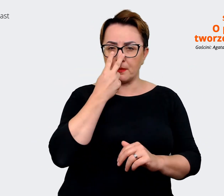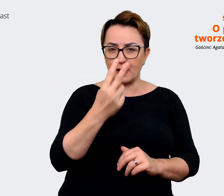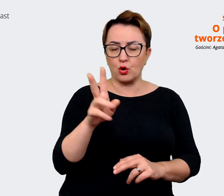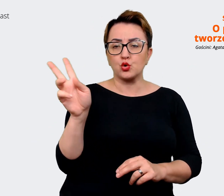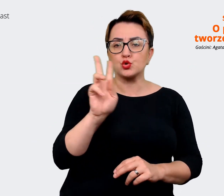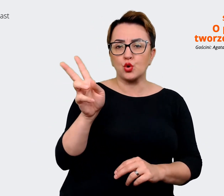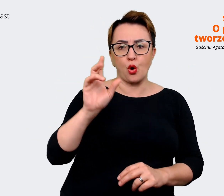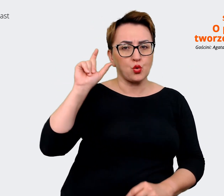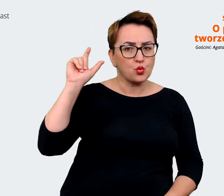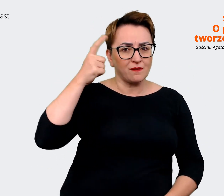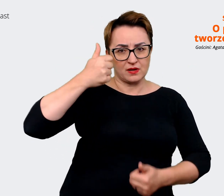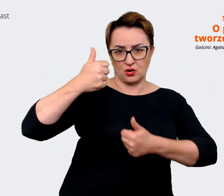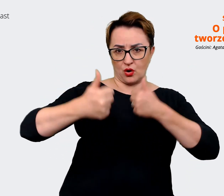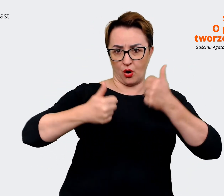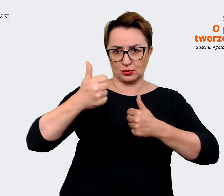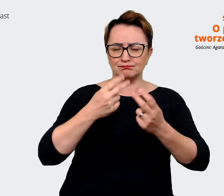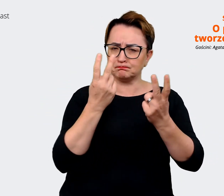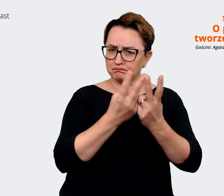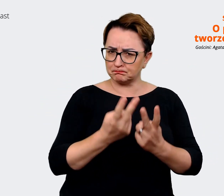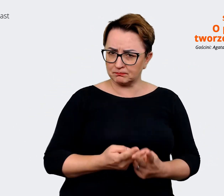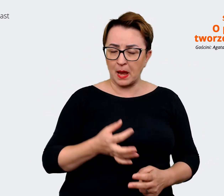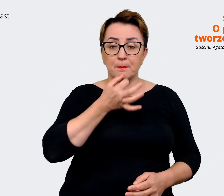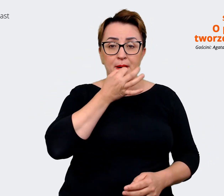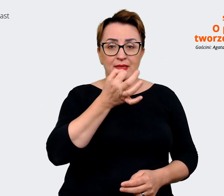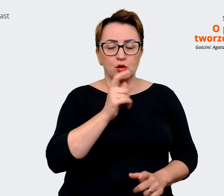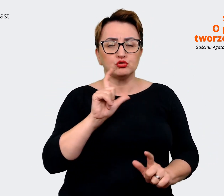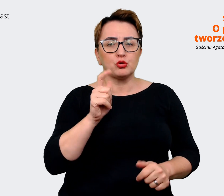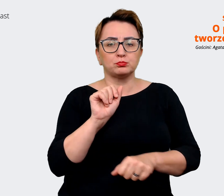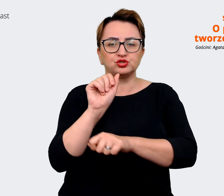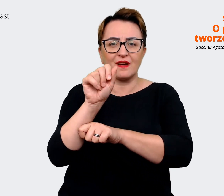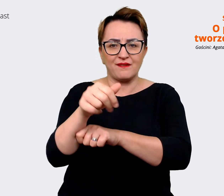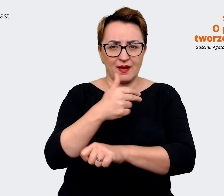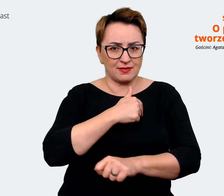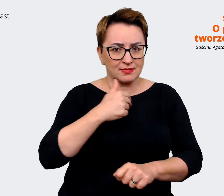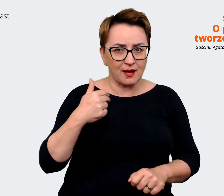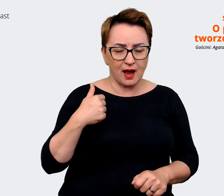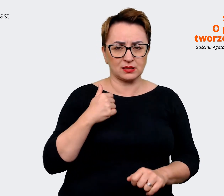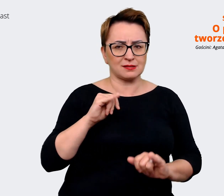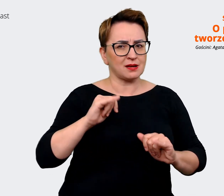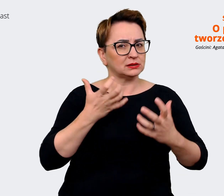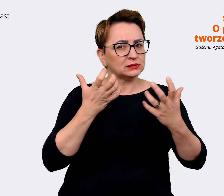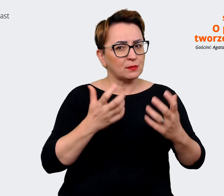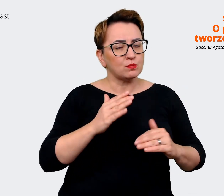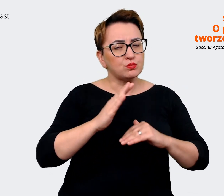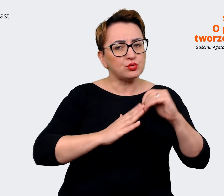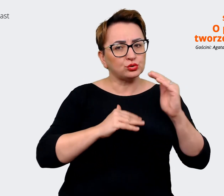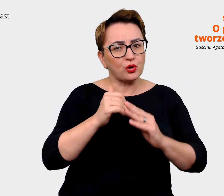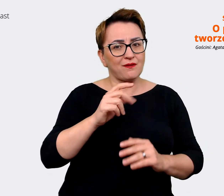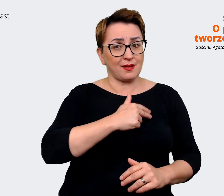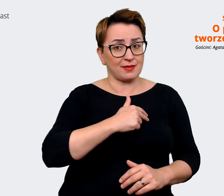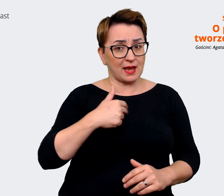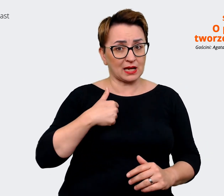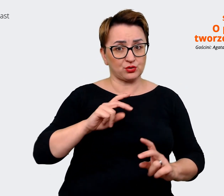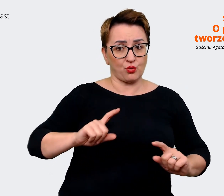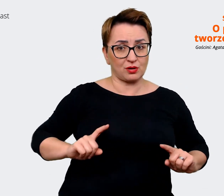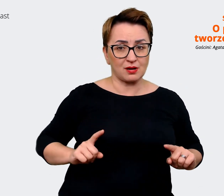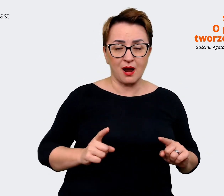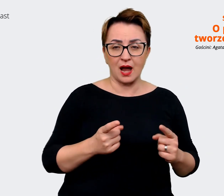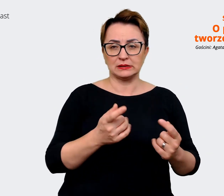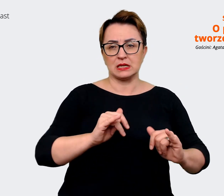Co jest naszą przewagą? Jak chcemy budować tę organizację? Jaki jest kierunek biznesowy? Jak